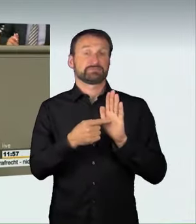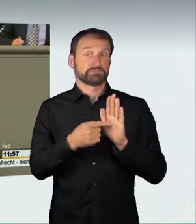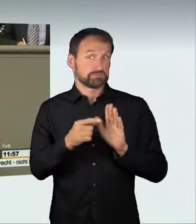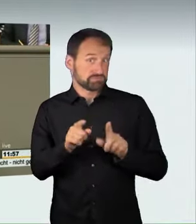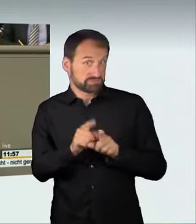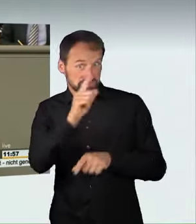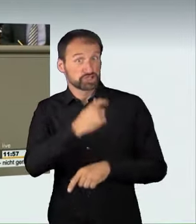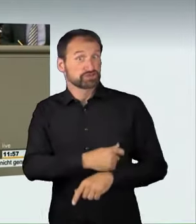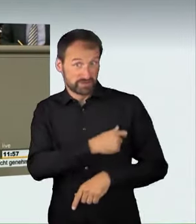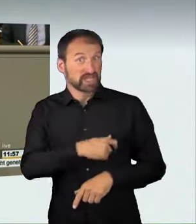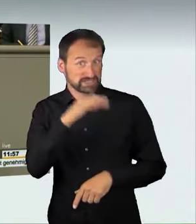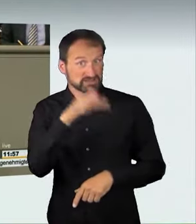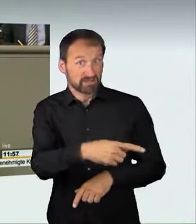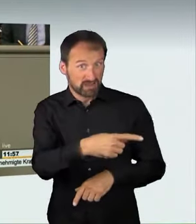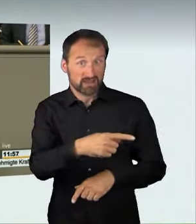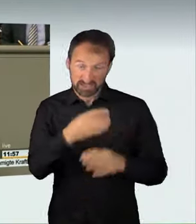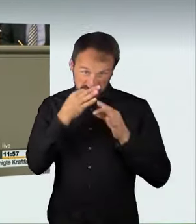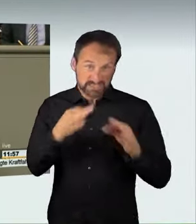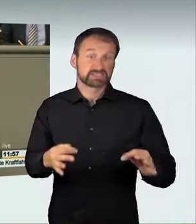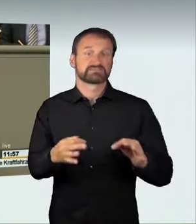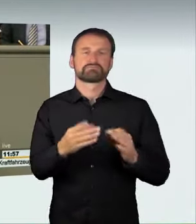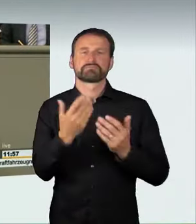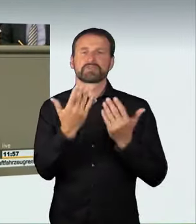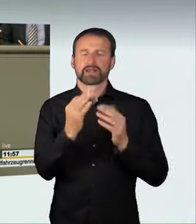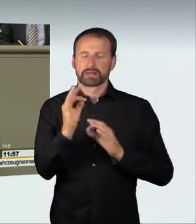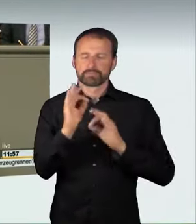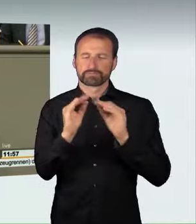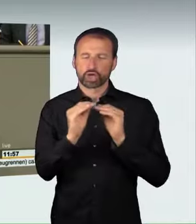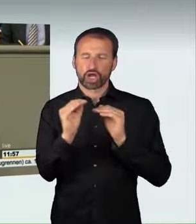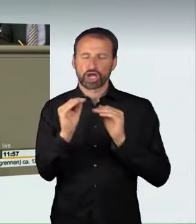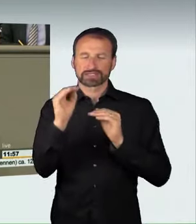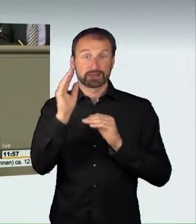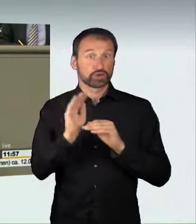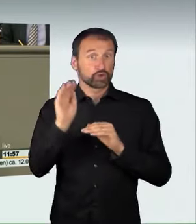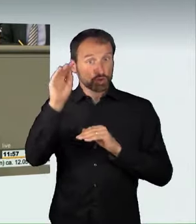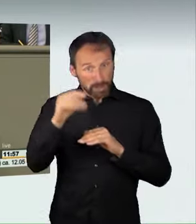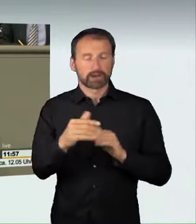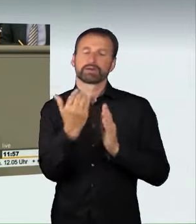und möglicherweise genaue Zahlen oder Prozentzahlen der Überschreitung in den Gesetzentwurf hineinschreiben sollten.